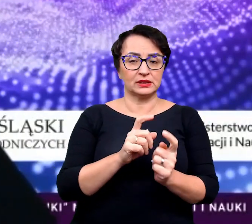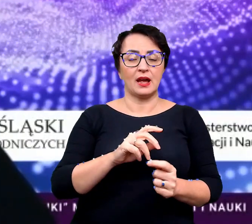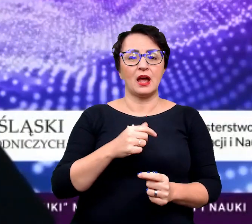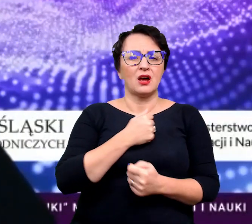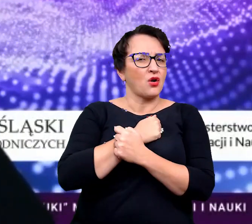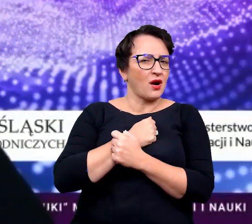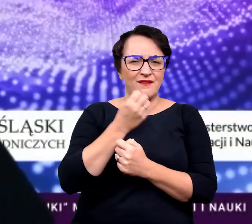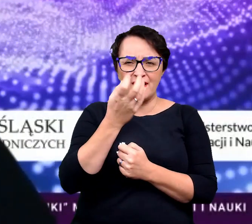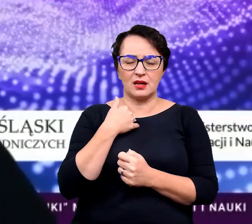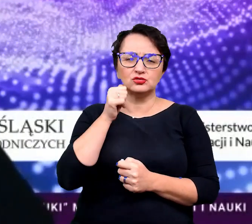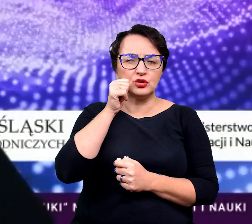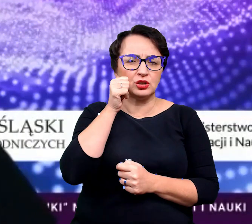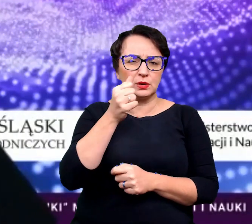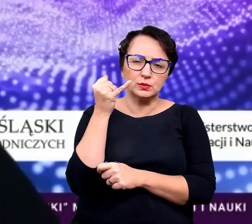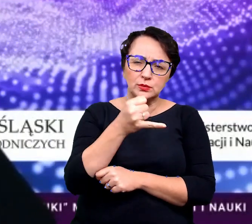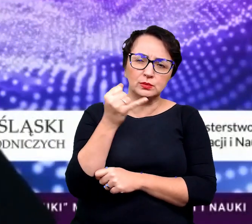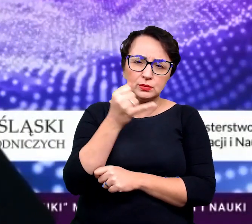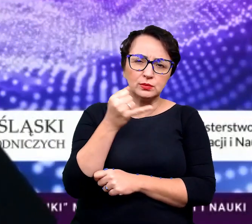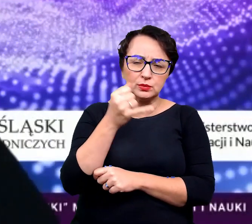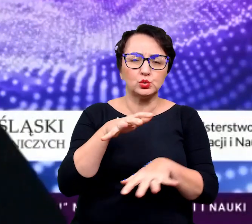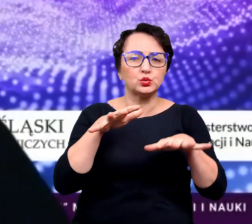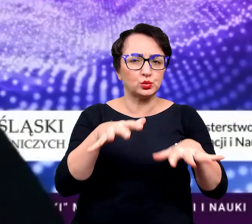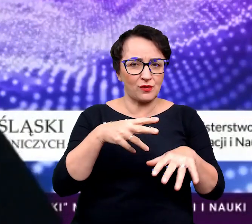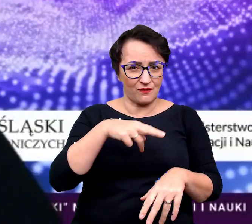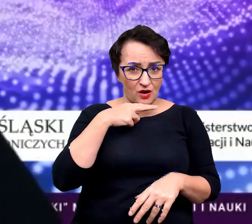albo przeciwnie, tak kochacie kwiaty, że podlewacie je tak intensywnie,